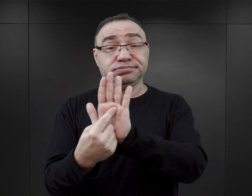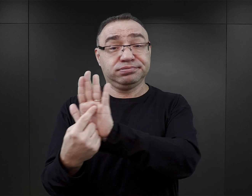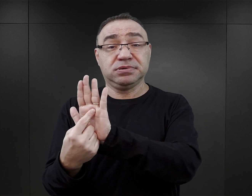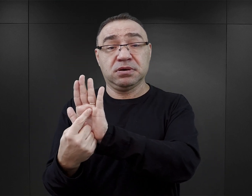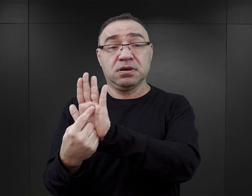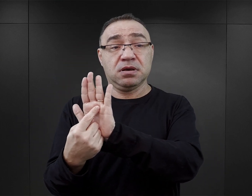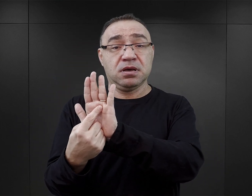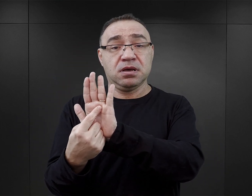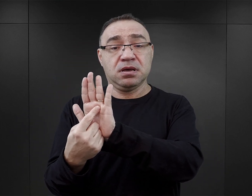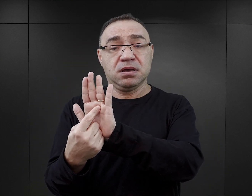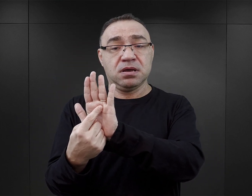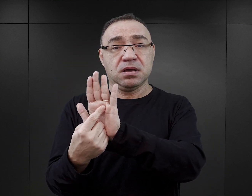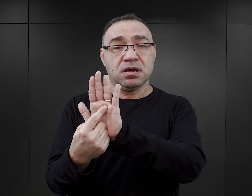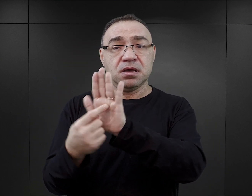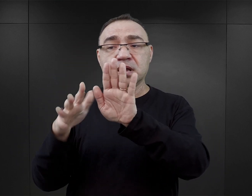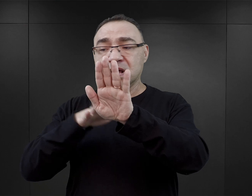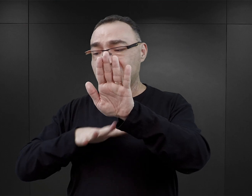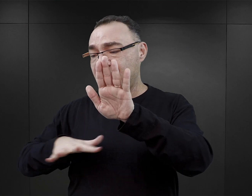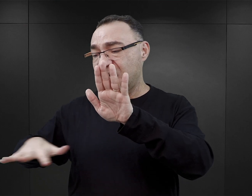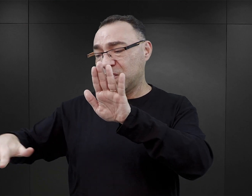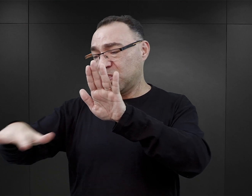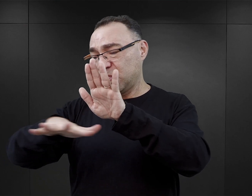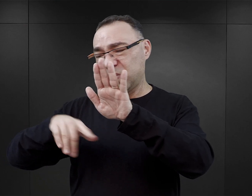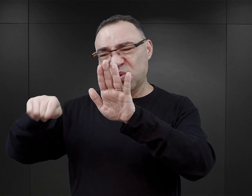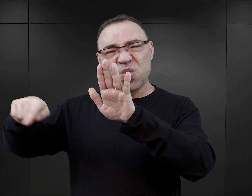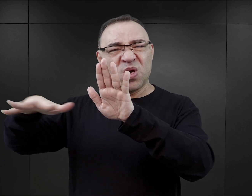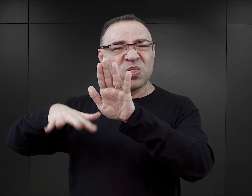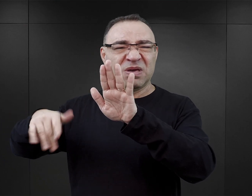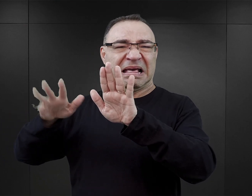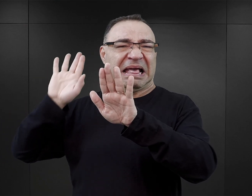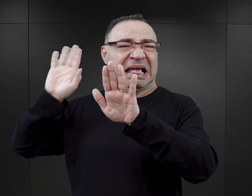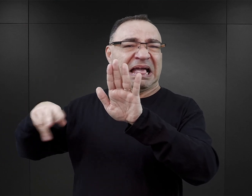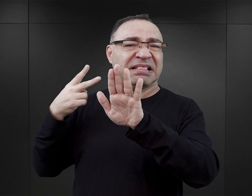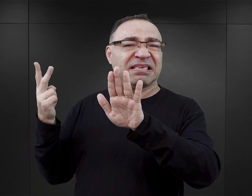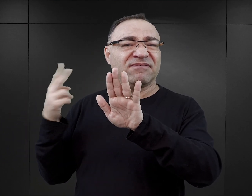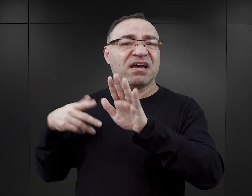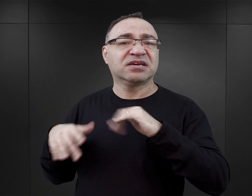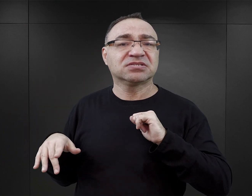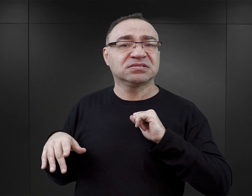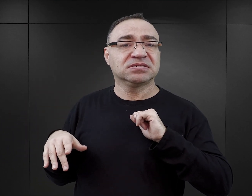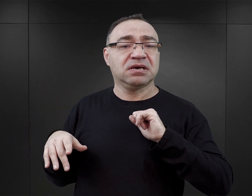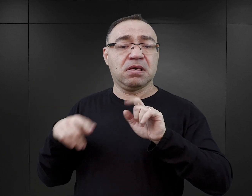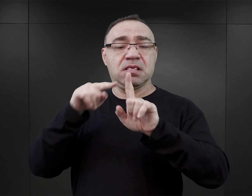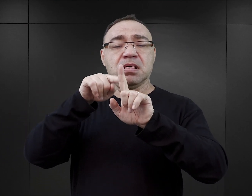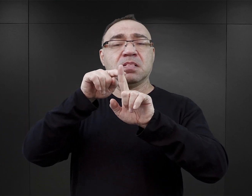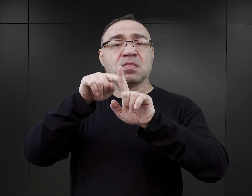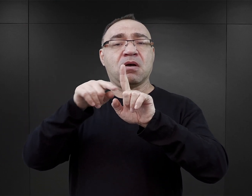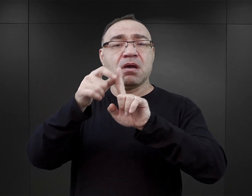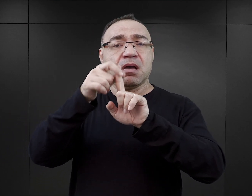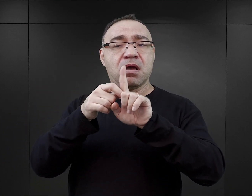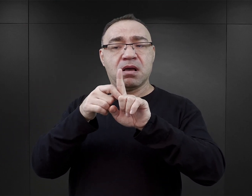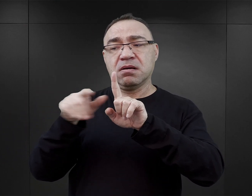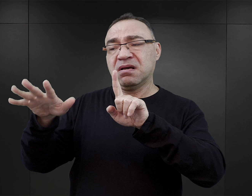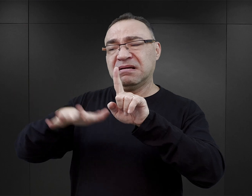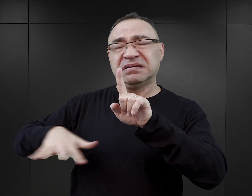one występują na tle, ale to tło jest nieistotne. Tym tłem, które tutaj jest stworzone, jest masowa zagłada,